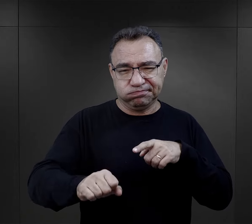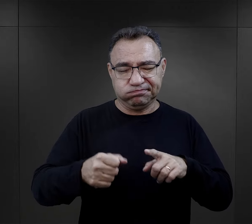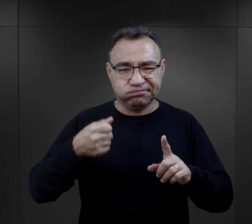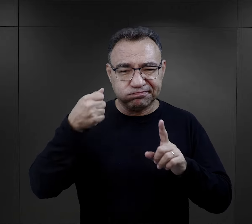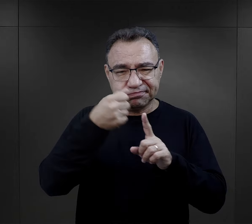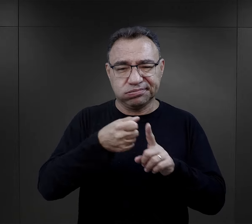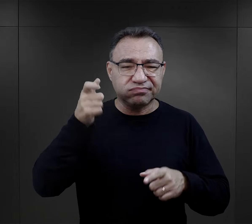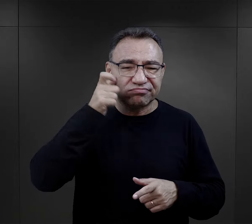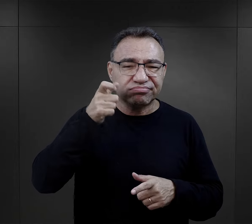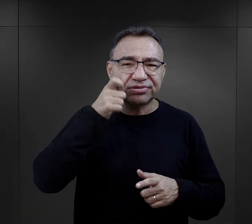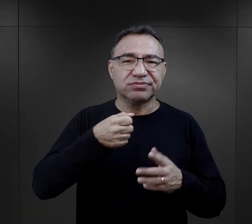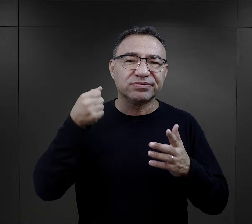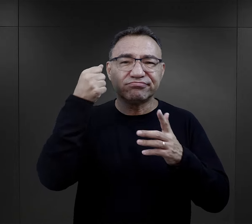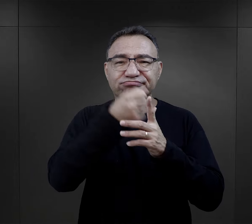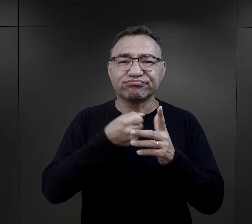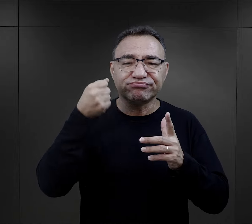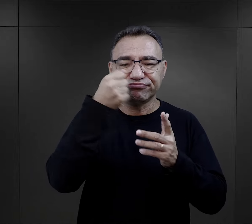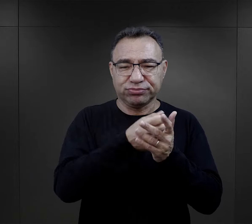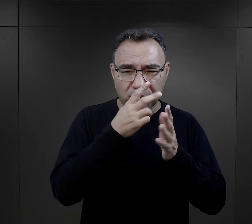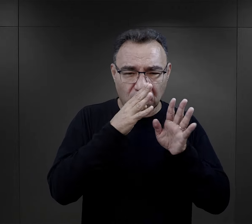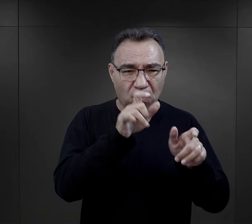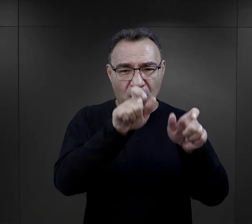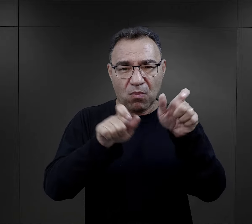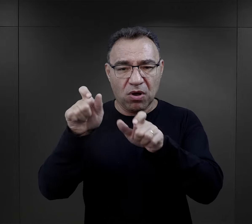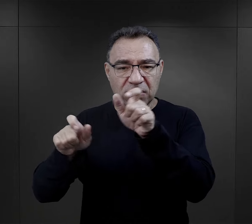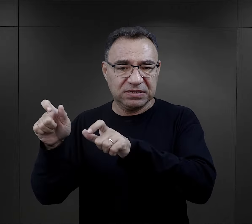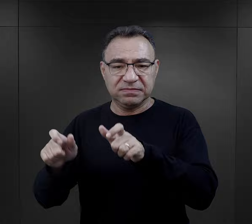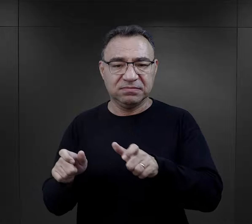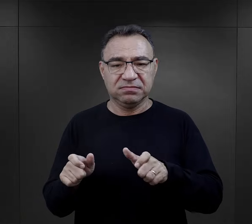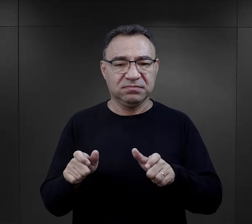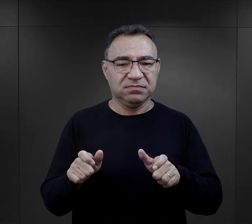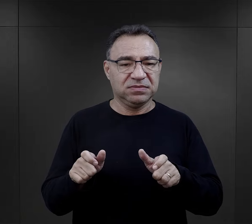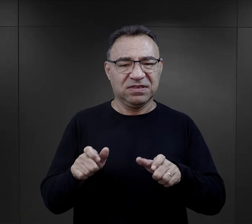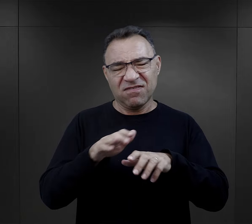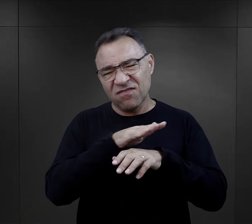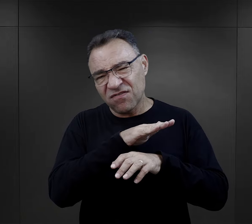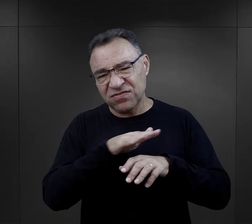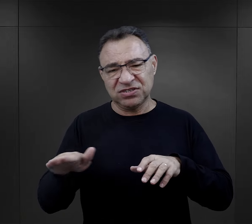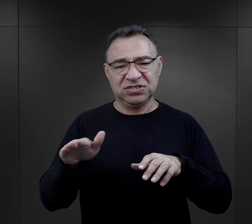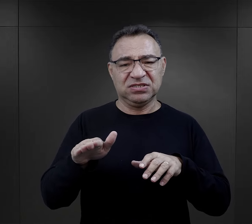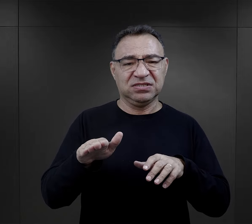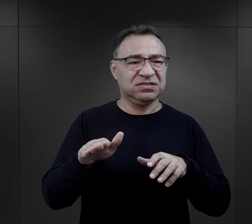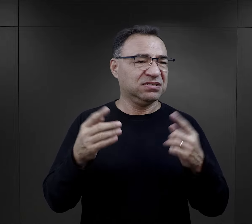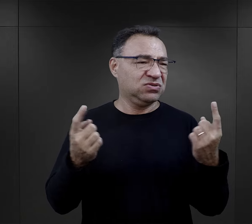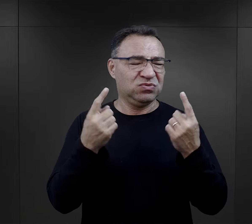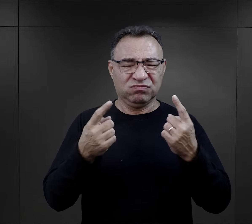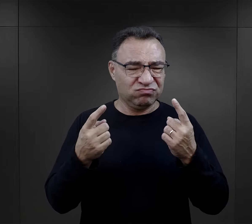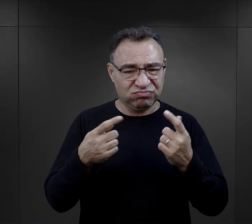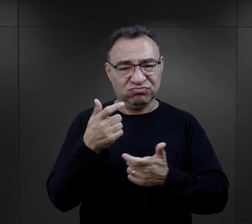właśnie tej przemocy fizycznej okazywanej osadzonym w absolutnie wszystkich okolicznościach.